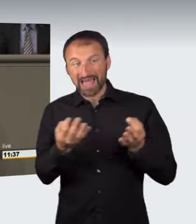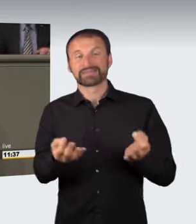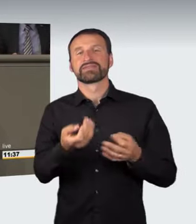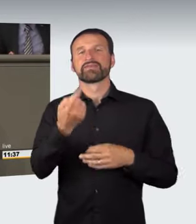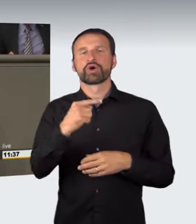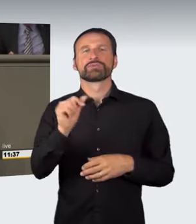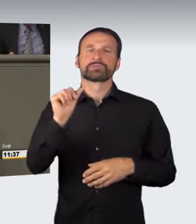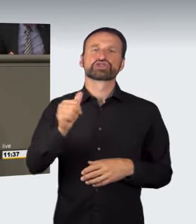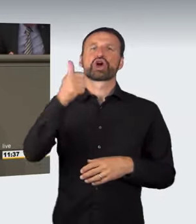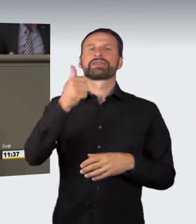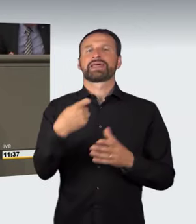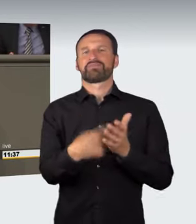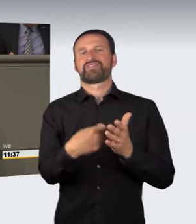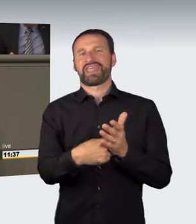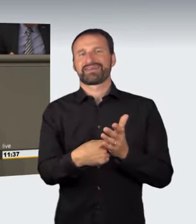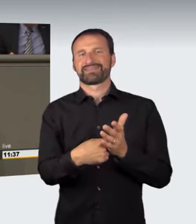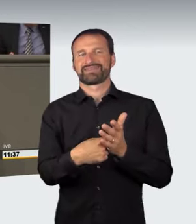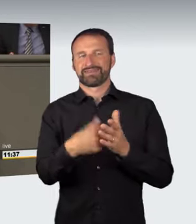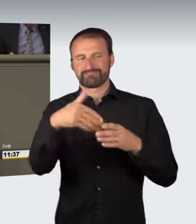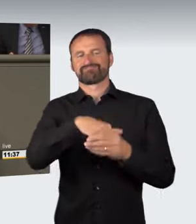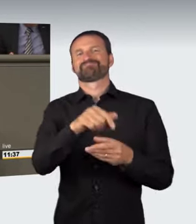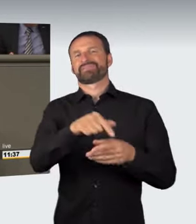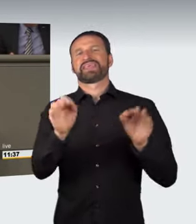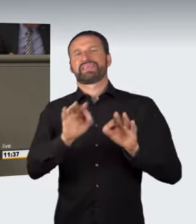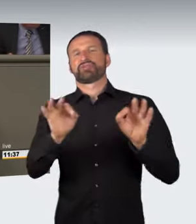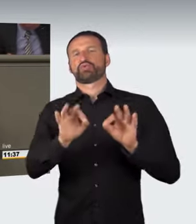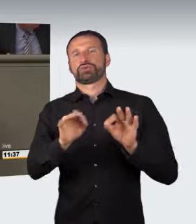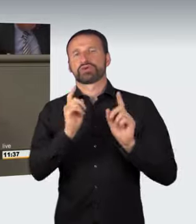unter die Gefährdung fallen. Zu fremden Sachen von bedeutendem Wert